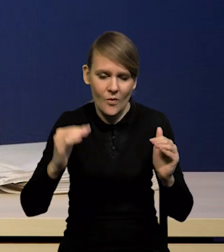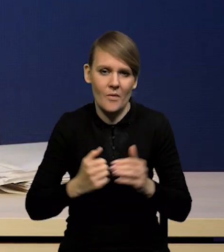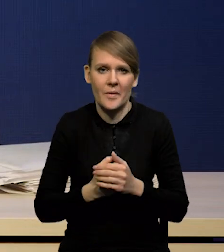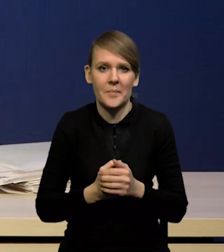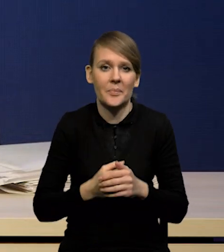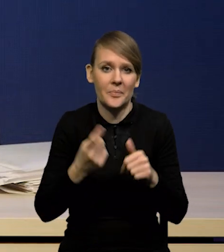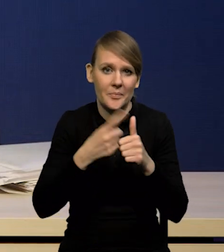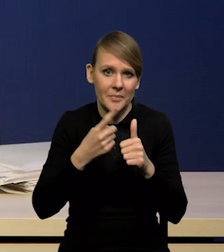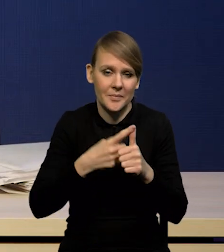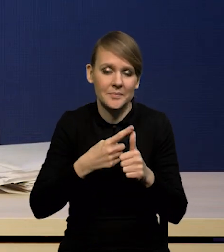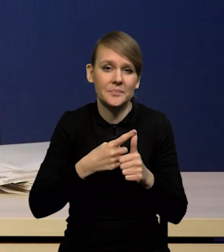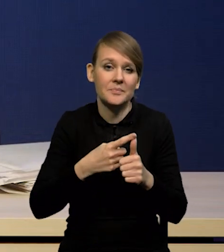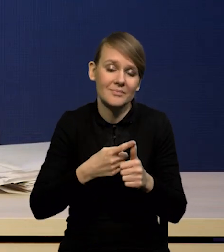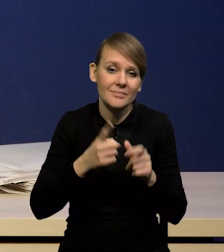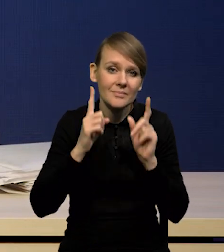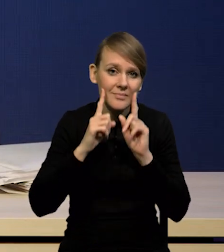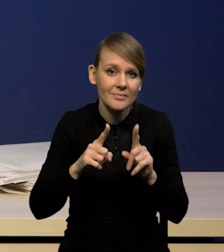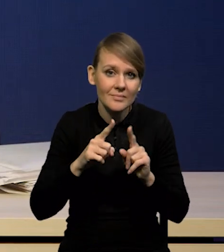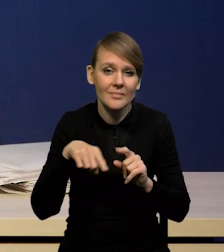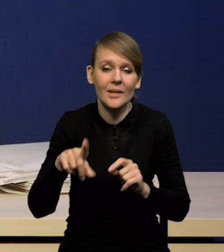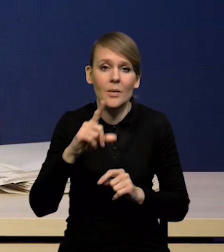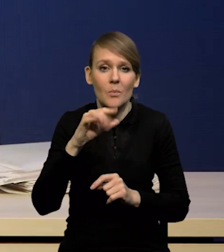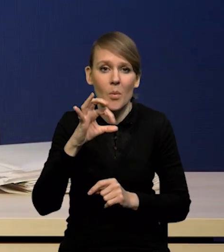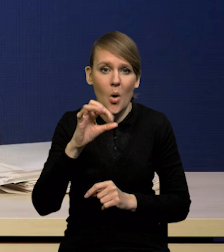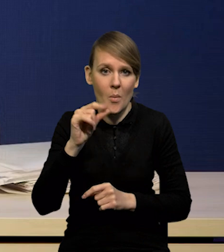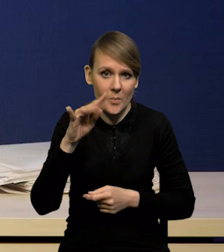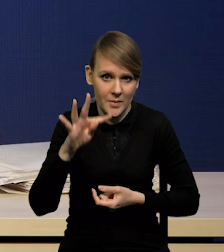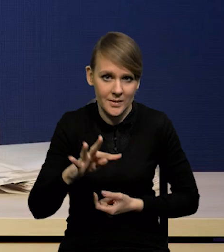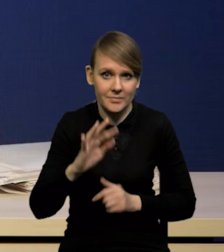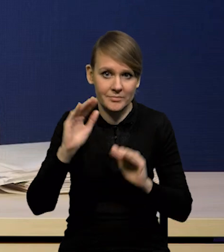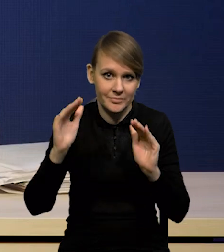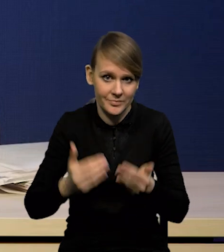że wprawdzie popyt bardzo silnie spadł, ale skala szoków,